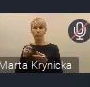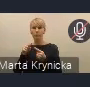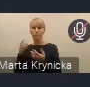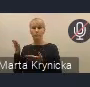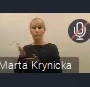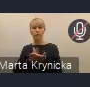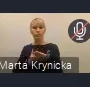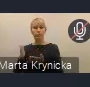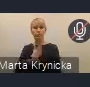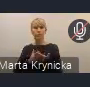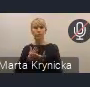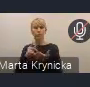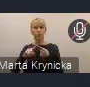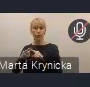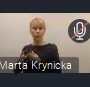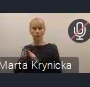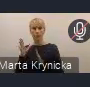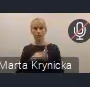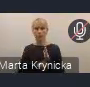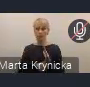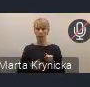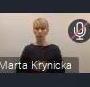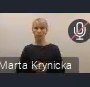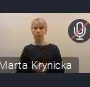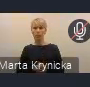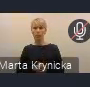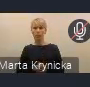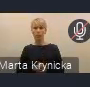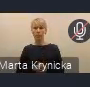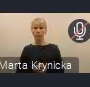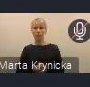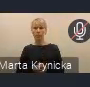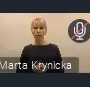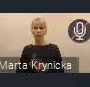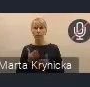a teraz przedstawi już opinię o Projekcie Krajowej Polityki Miejskiej,